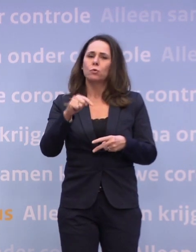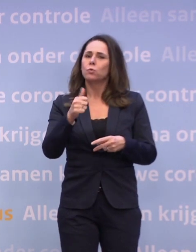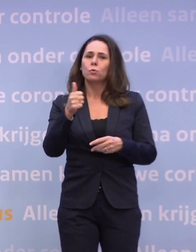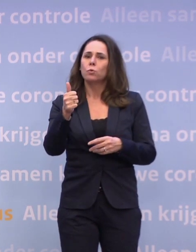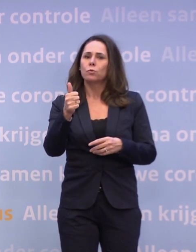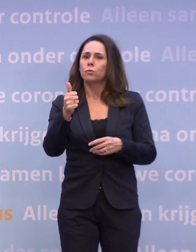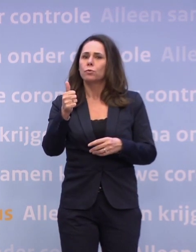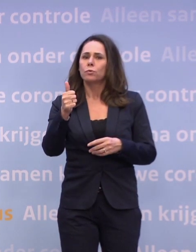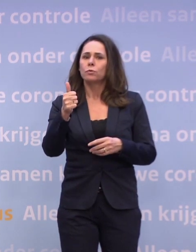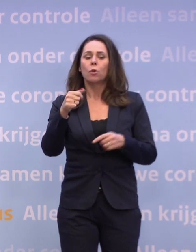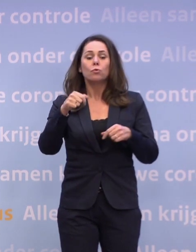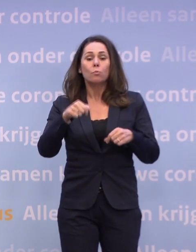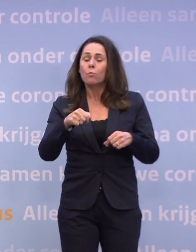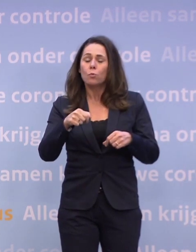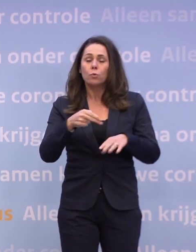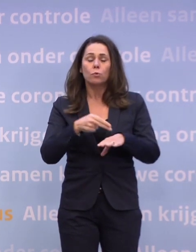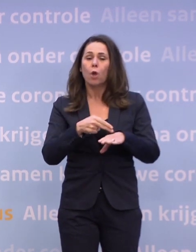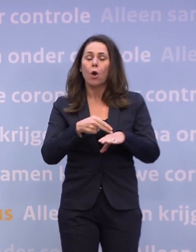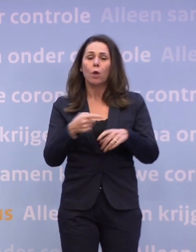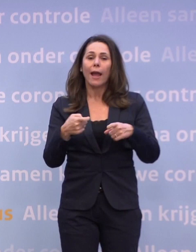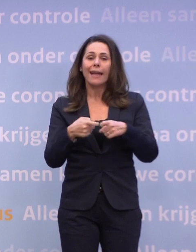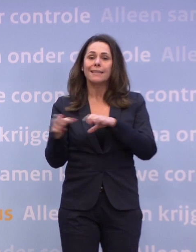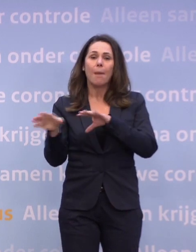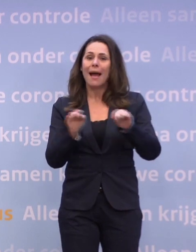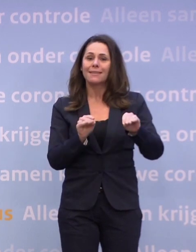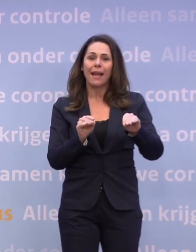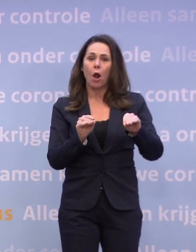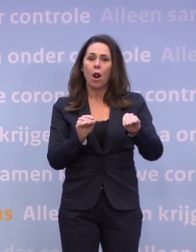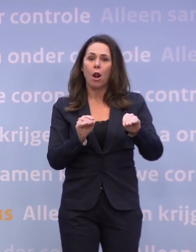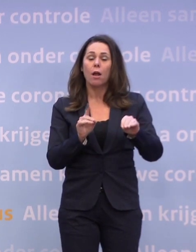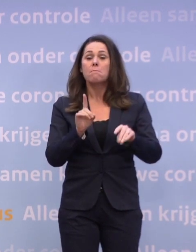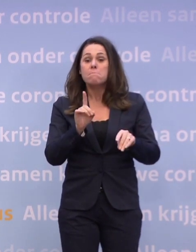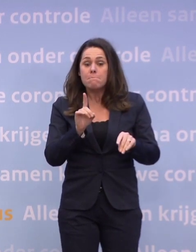Op dit moment is het niet nodig extra maatregelen te nemen... ...maar als die trend de komende weken niet afbuigt...